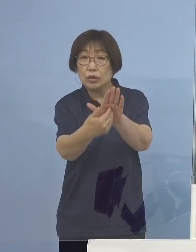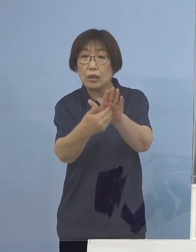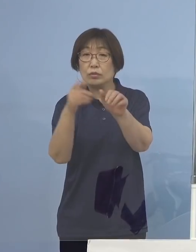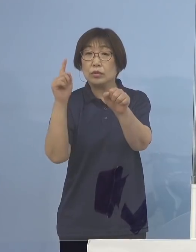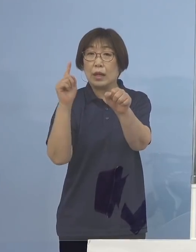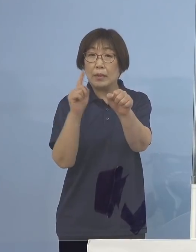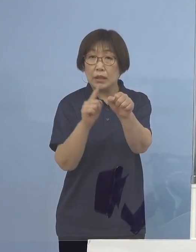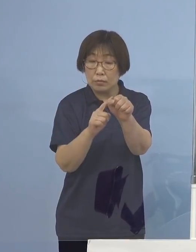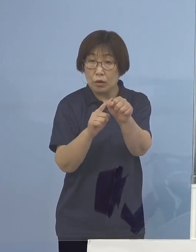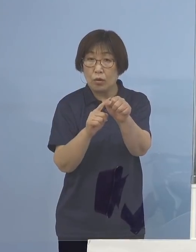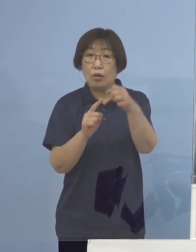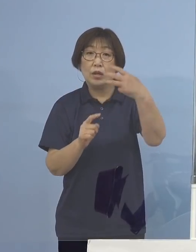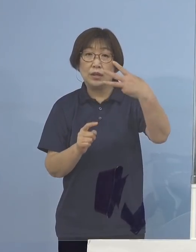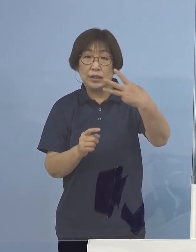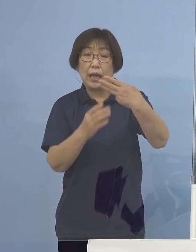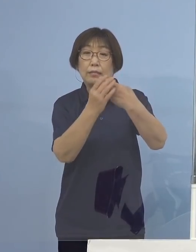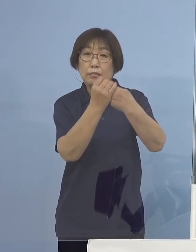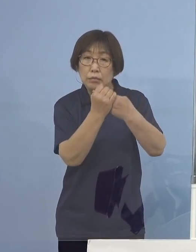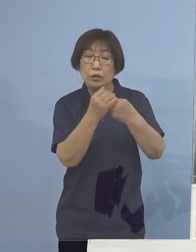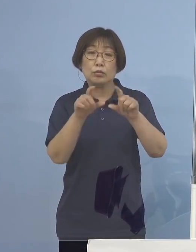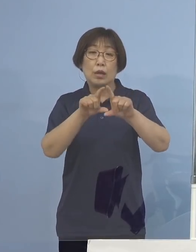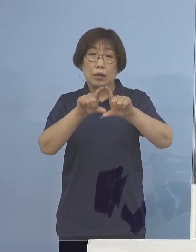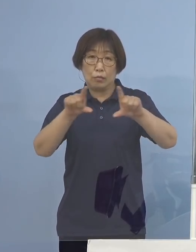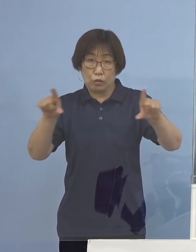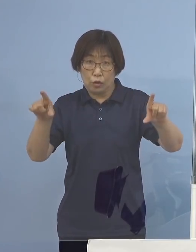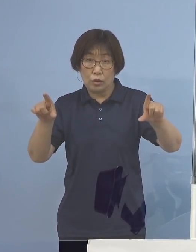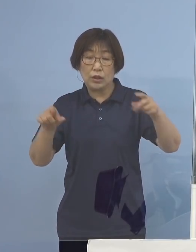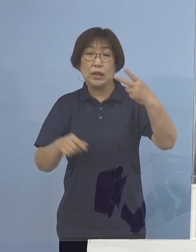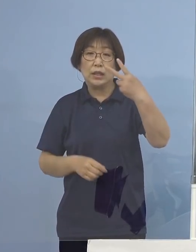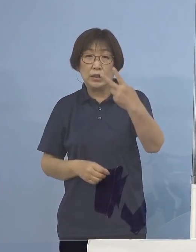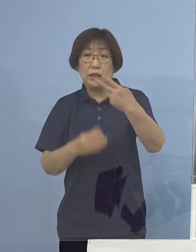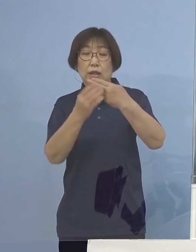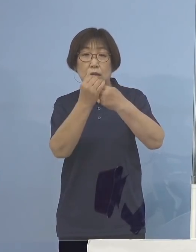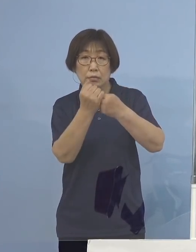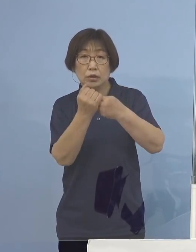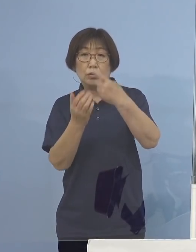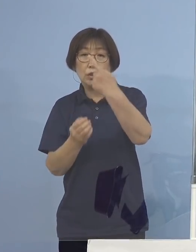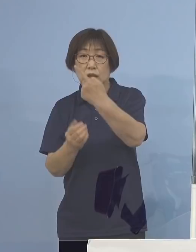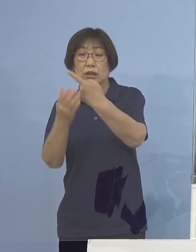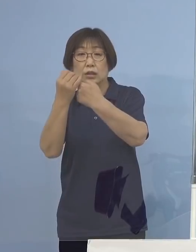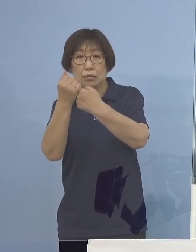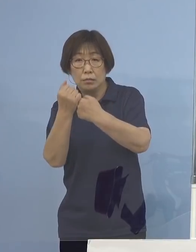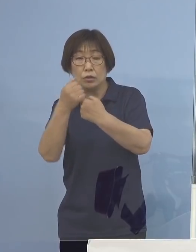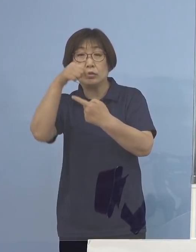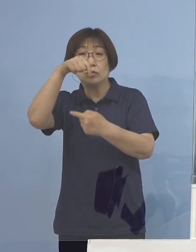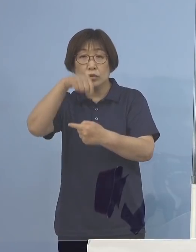3密はもとよりのこと 2密、1密についても回避